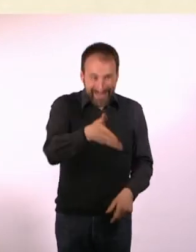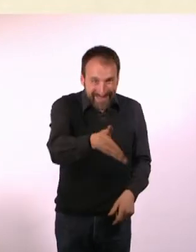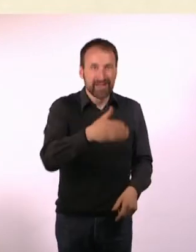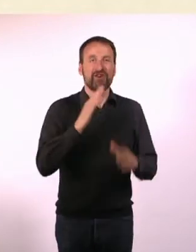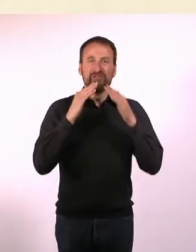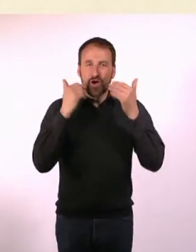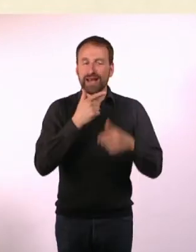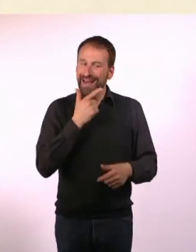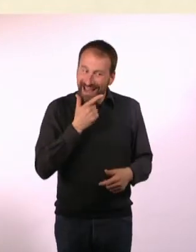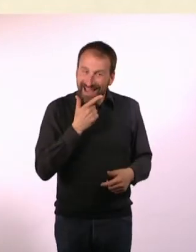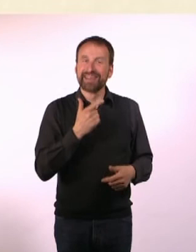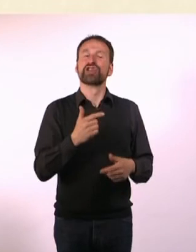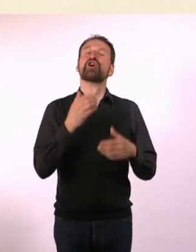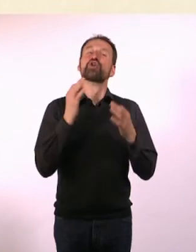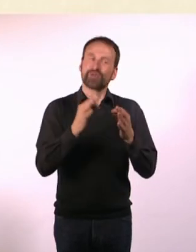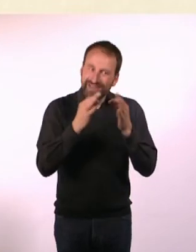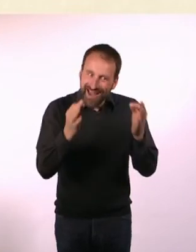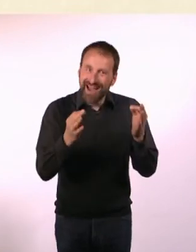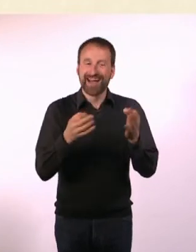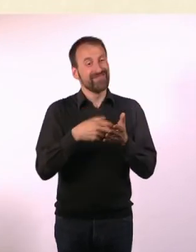dann sage ich: Guten Tag, wie gehts? Ist das Wetter nicht schön?